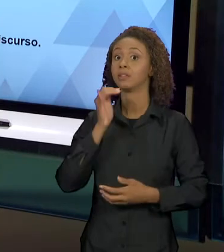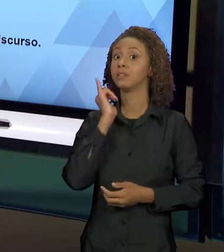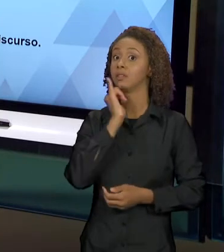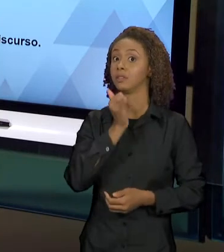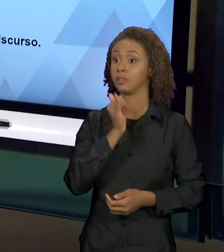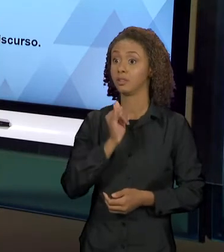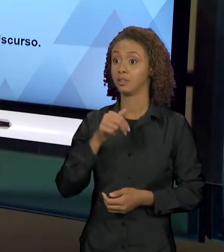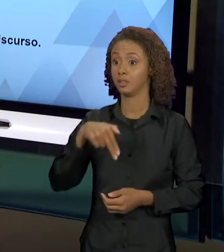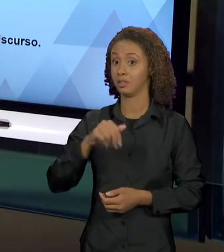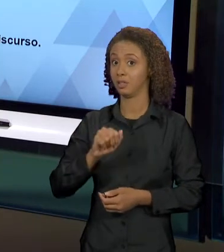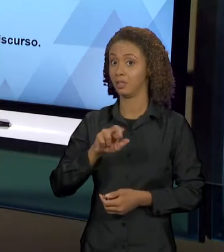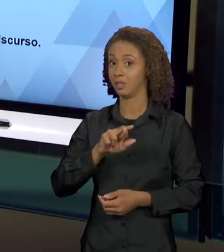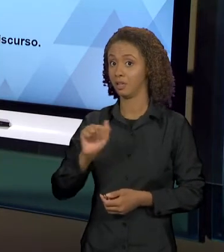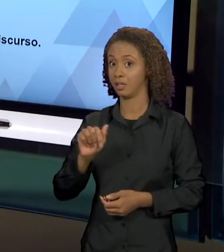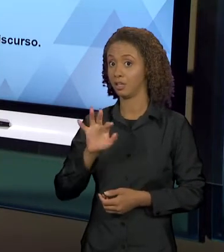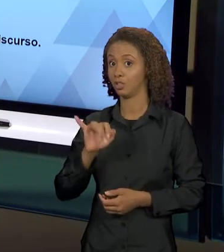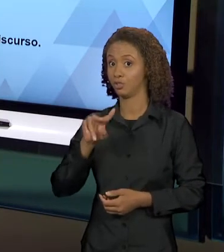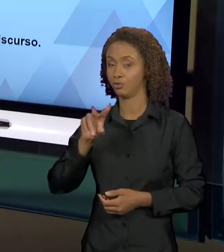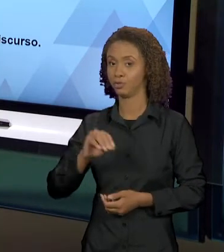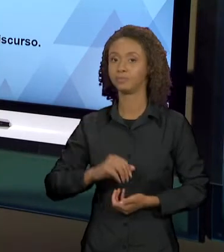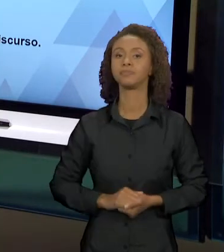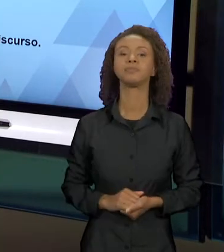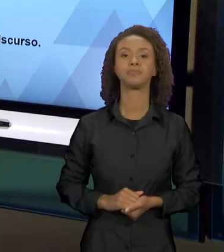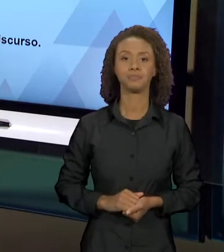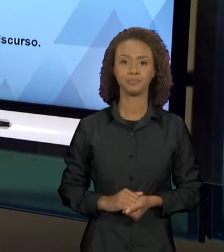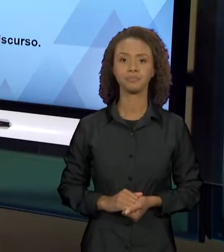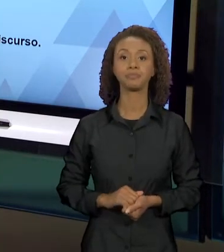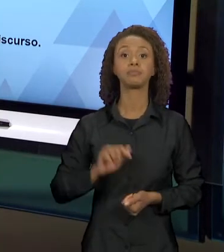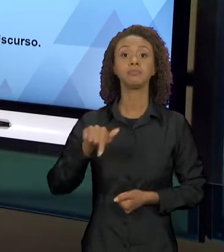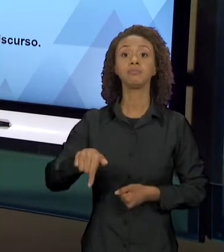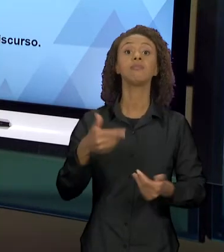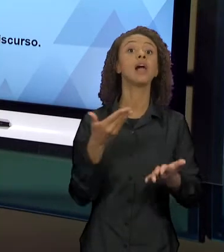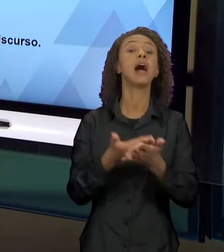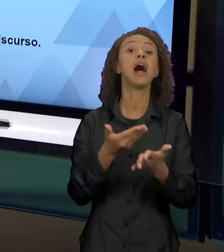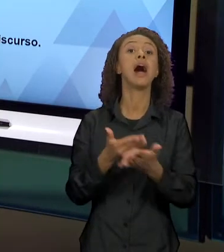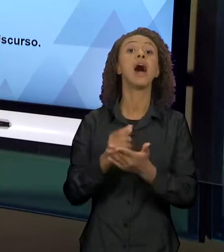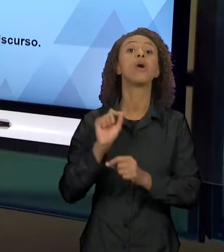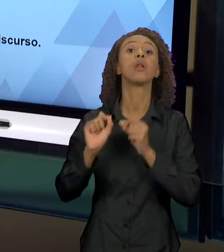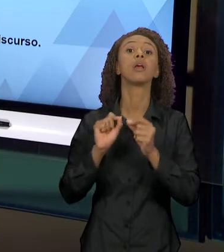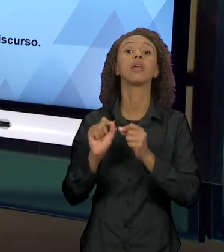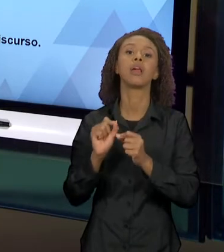FUNDAMENTAÇÃO DESSA AULA SERÁ EM MIKHAIL BAKHTIN,